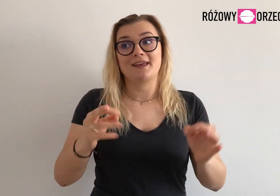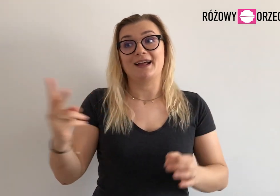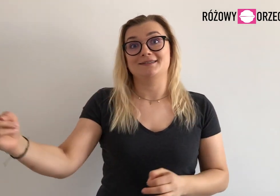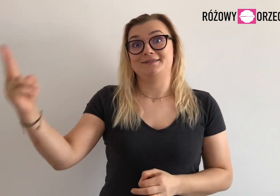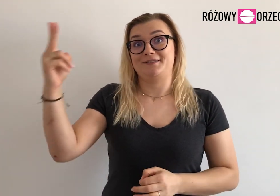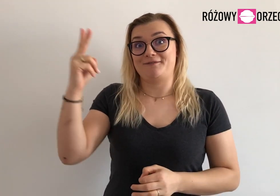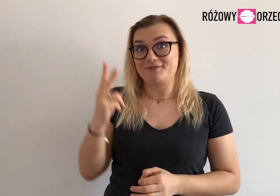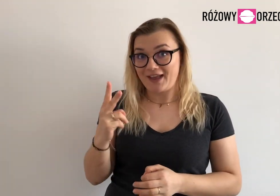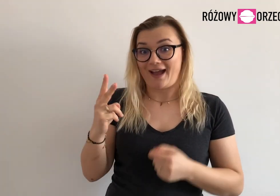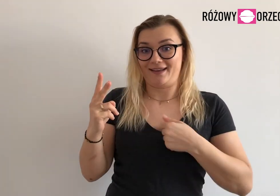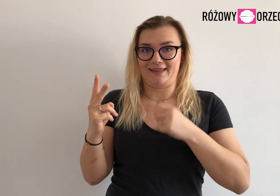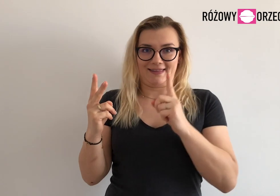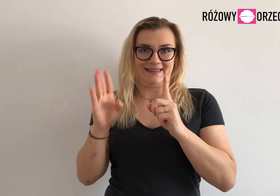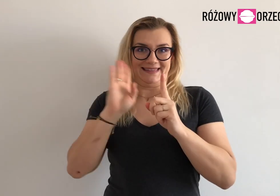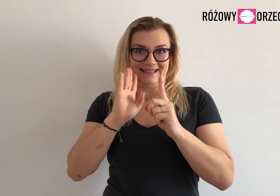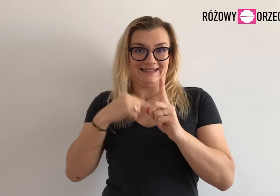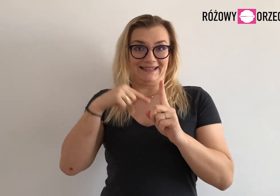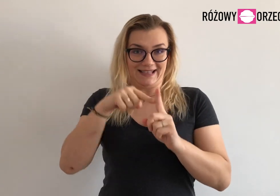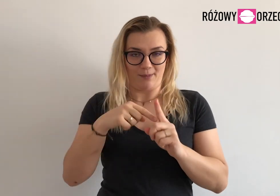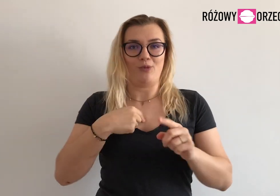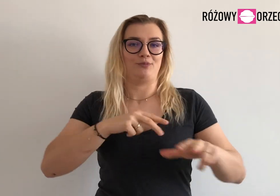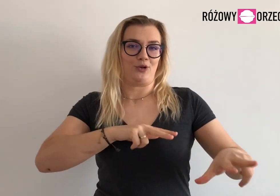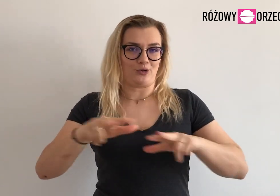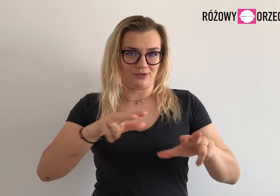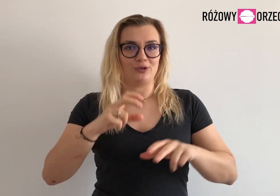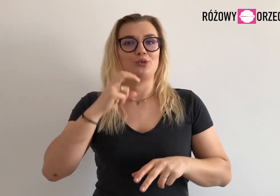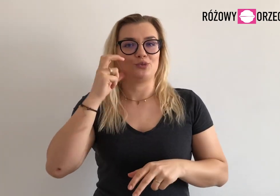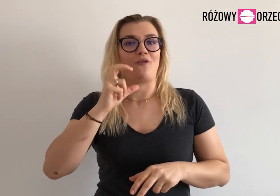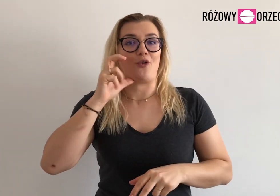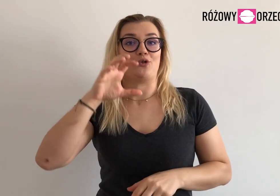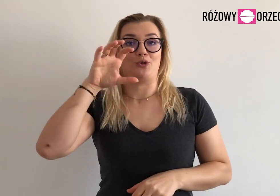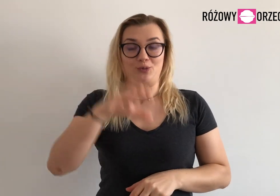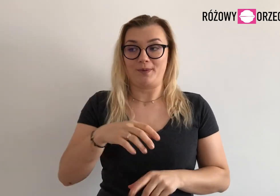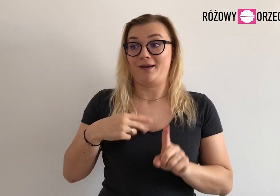Dołączą do mnie - koordynatorki RO, dwie osoby.